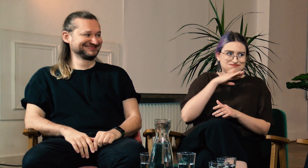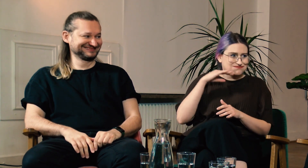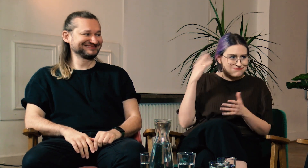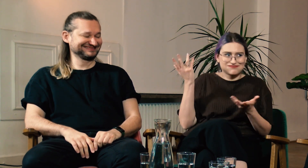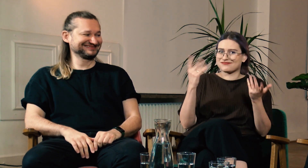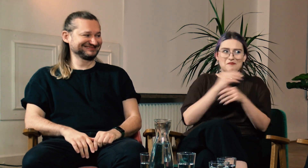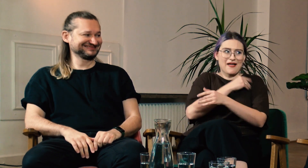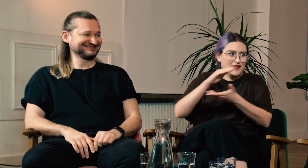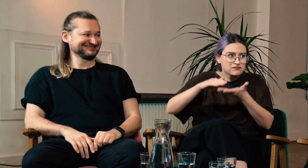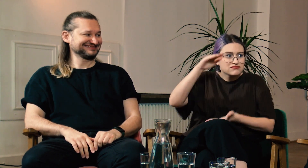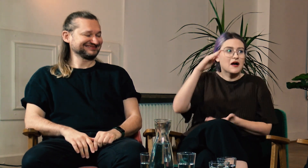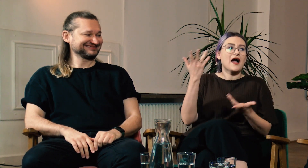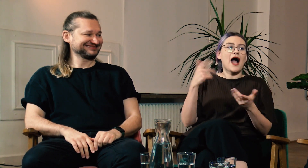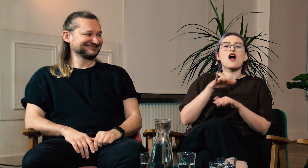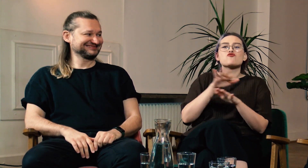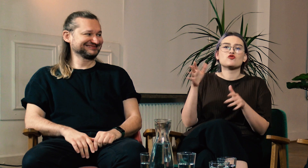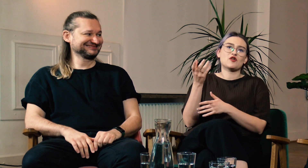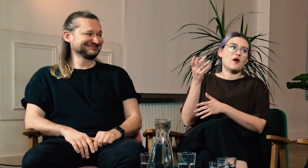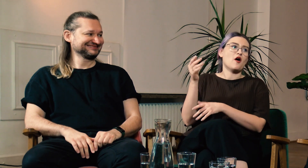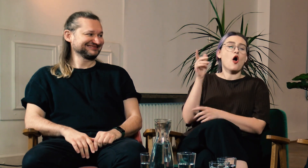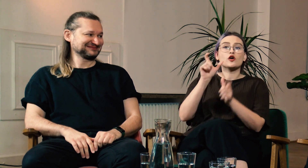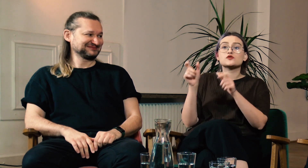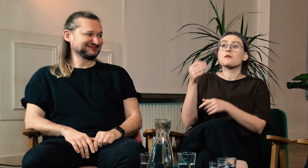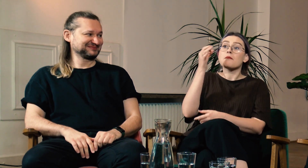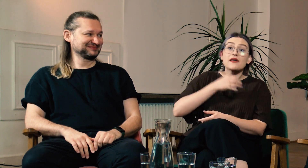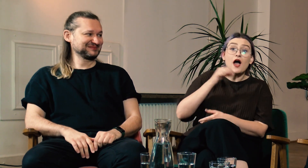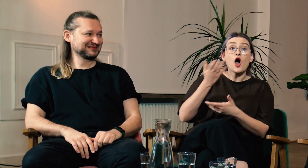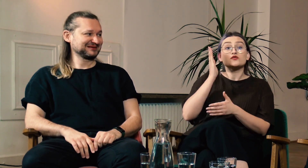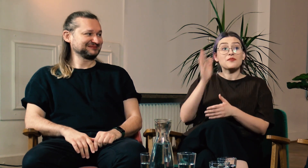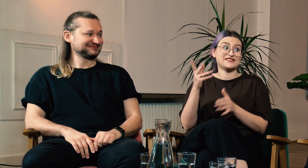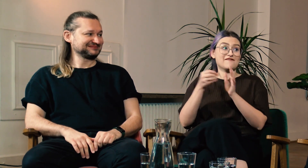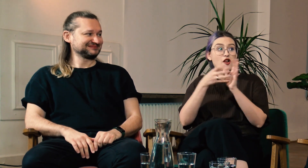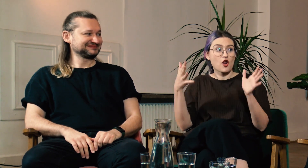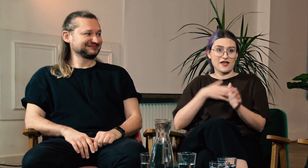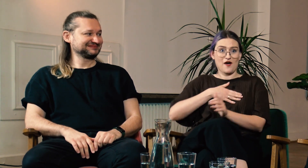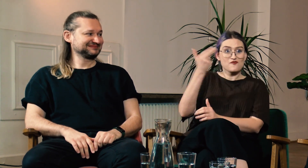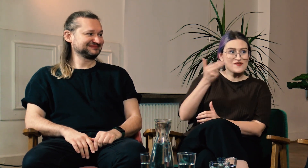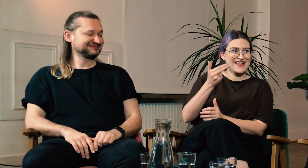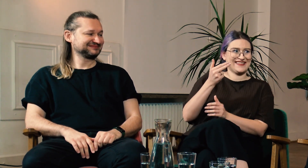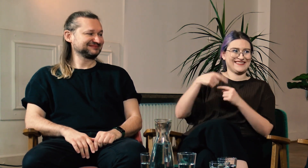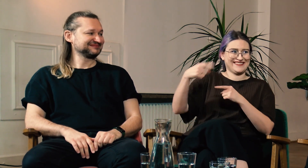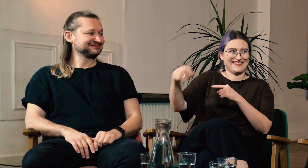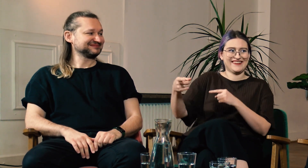przekazano Ci taki ogrom wiedzy i materiałów. A często są pytania od innych osób, czy FPJM będzie zorganizowane w trybie zaocznym.